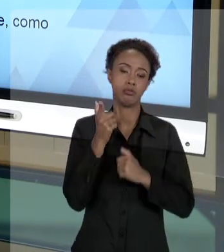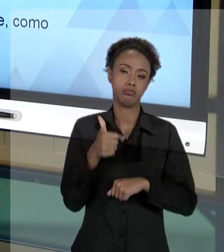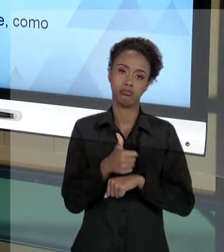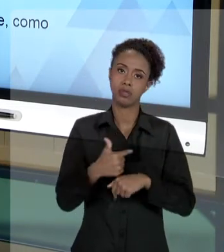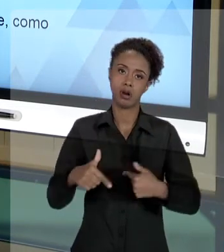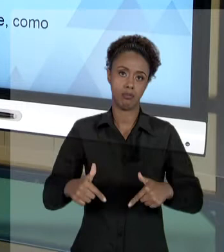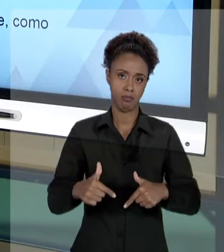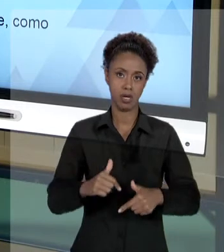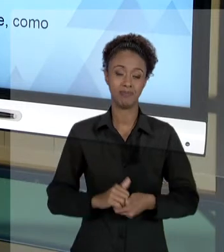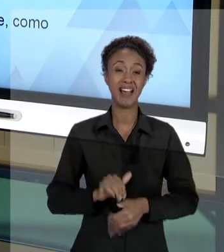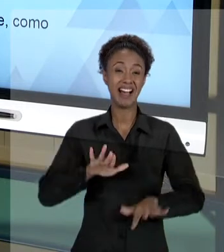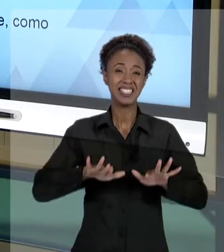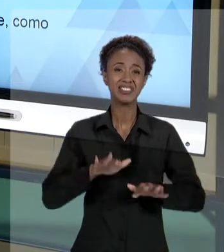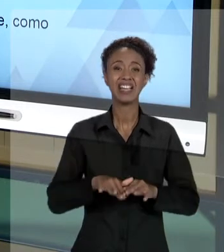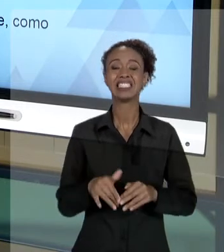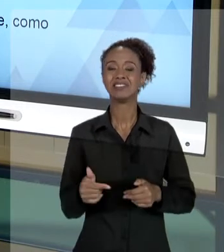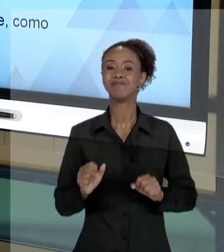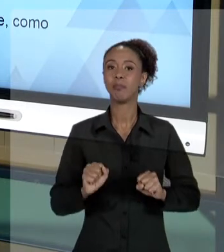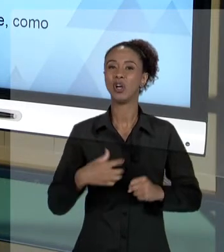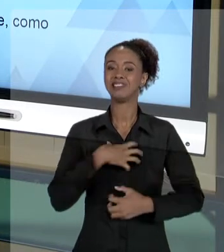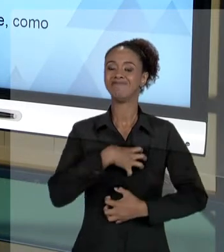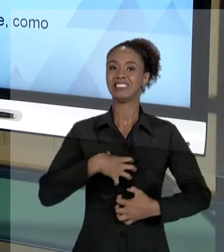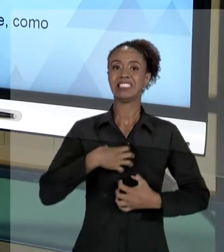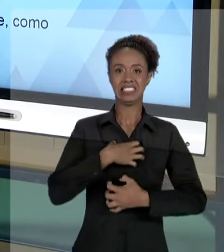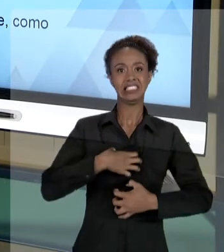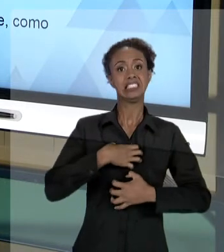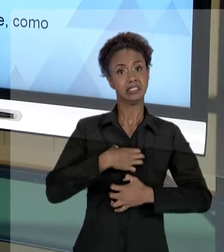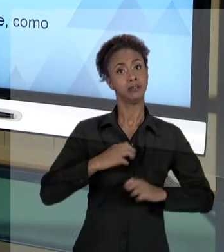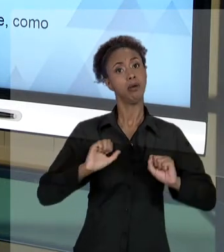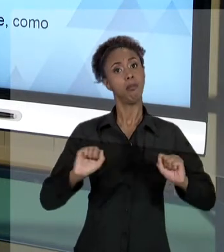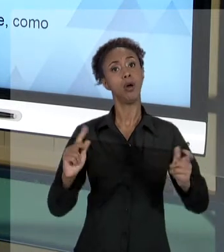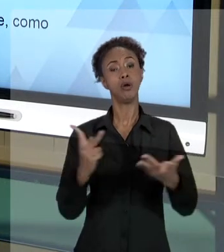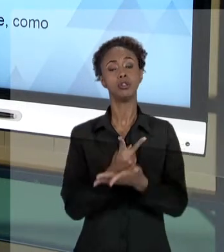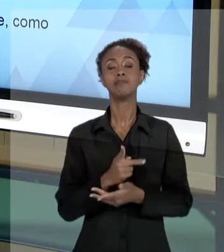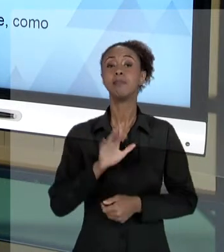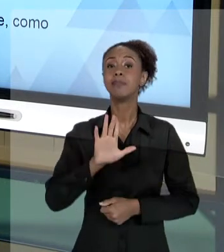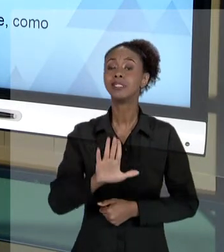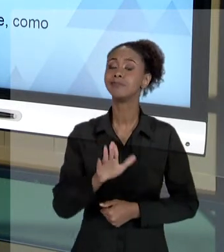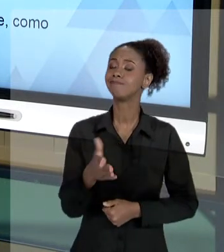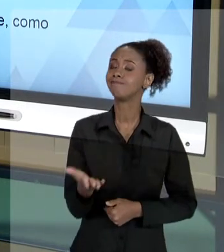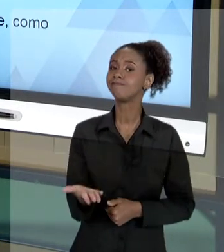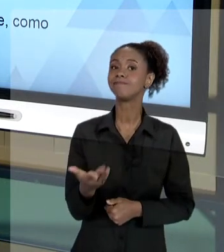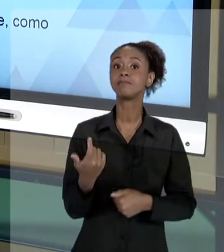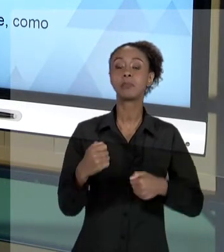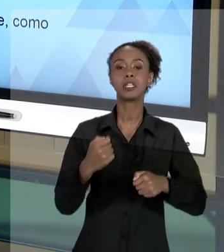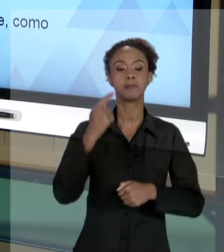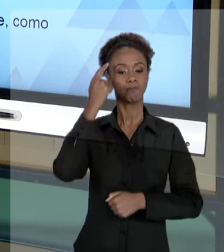DESCONFORTÁVEL COM ALGUMA SITUAÇÃO, MAS VOCÊ DEVE TER A SUA NOÇÃO DE RESPONSABILIDADE MUITO